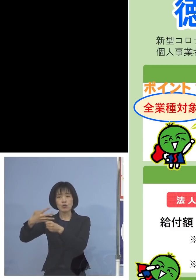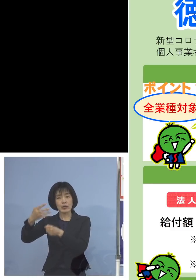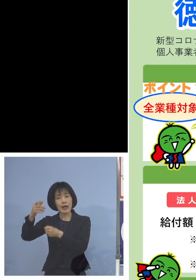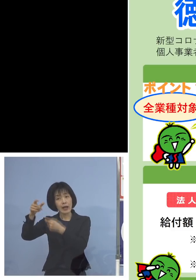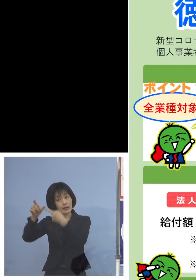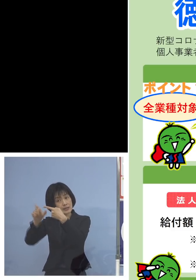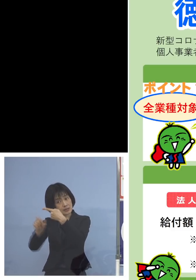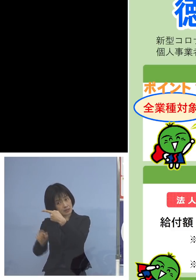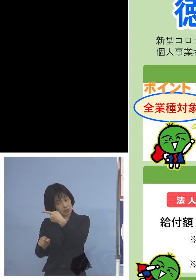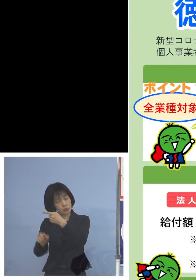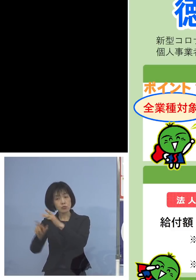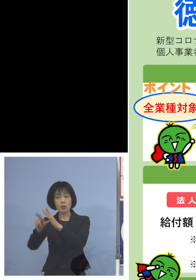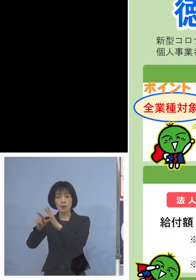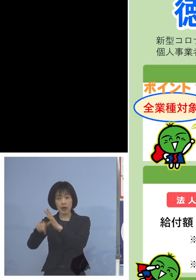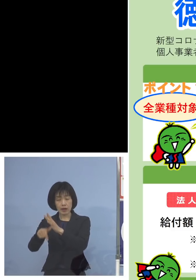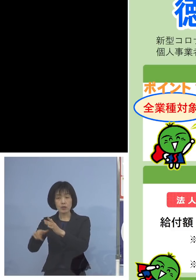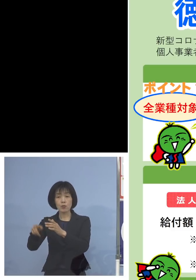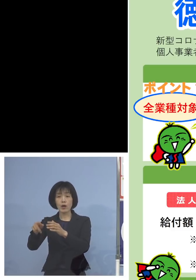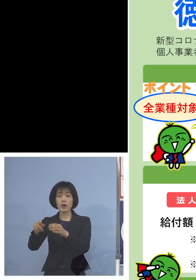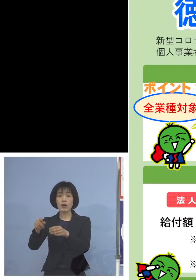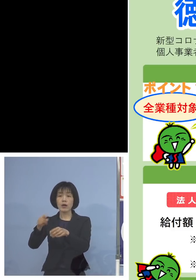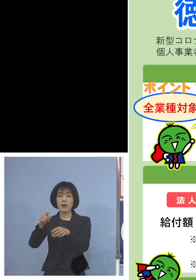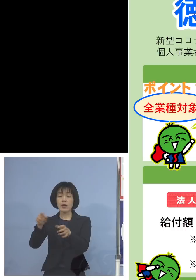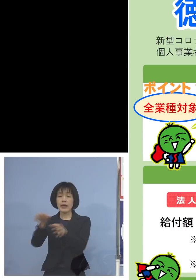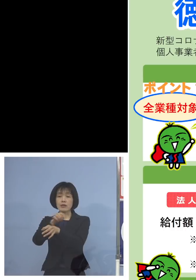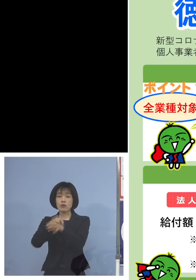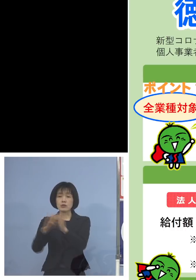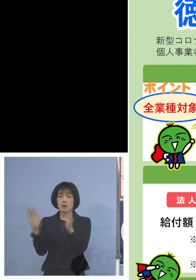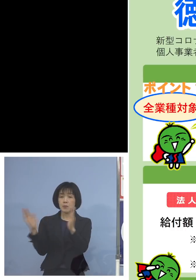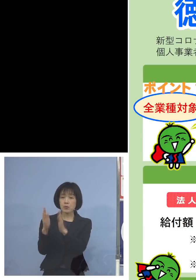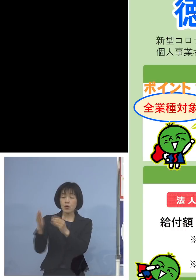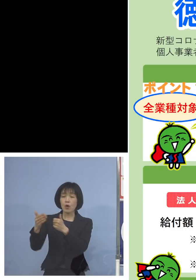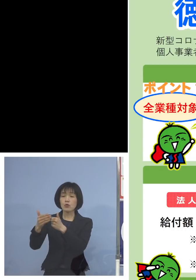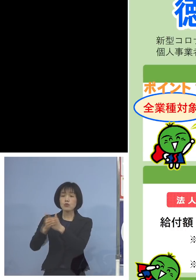ここにつきましては時短要請の 協力金などがもしあった場合には